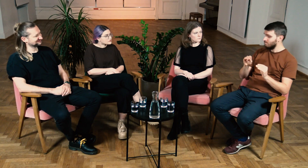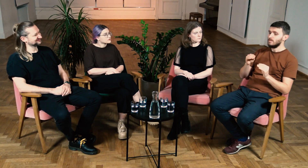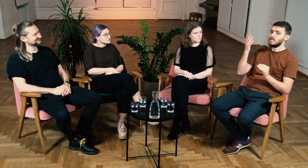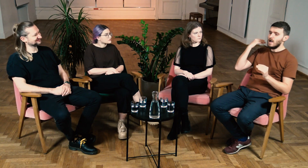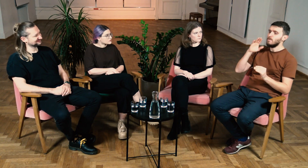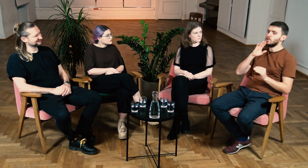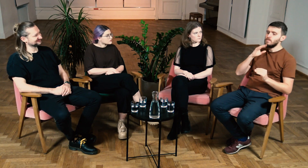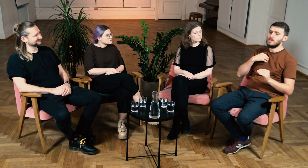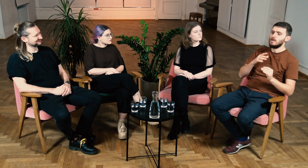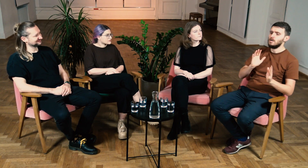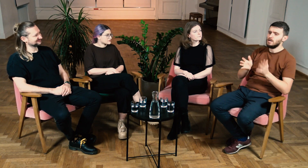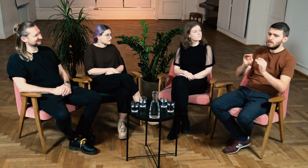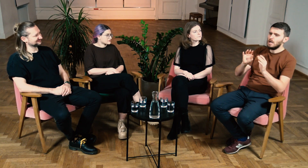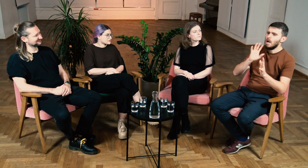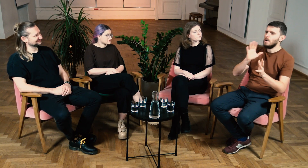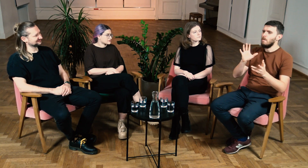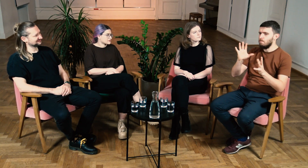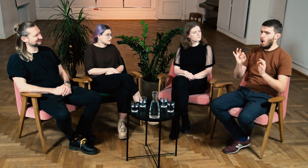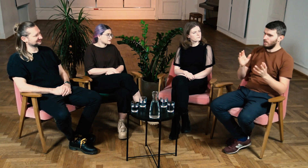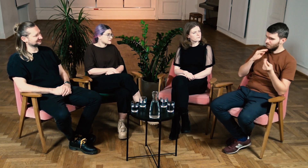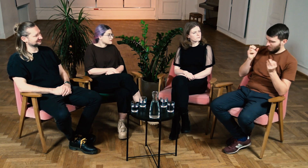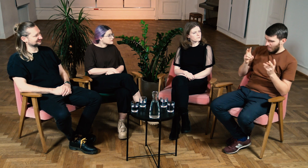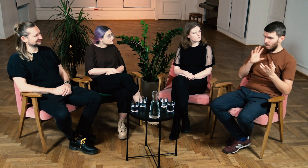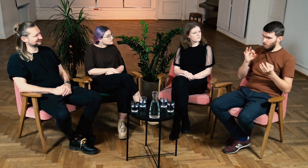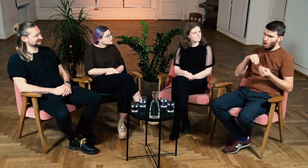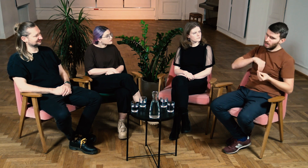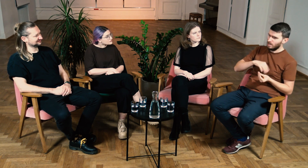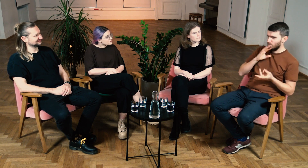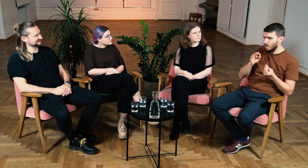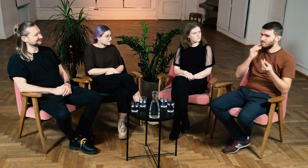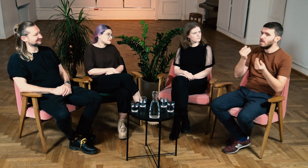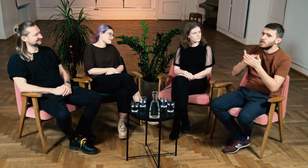Dawniej, gdy wyjaśniałem dane zagadnienia, bazowałem na własnej intuicji.